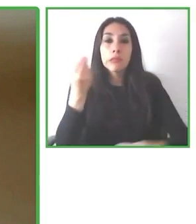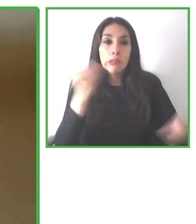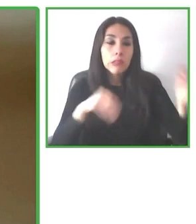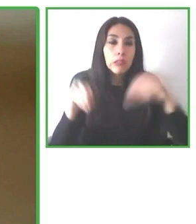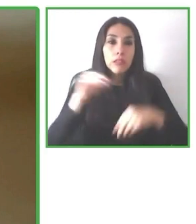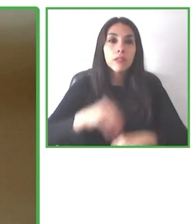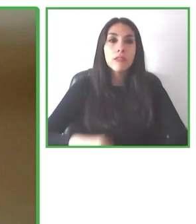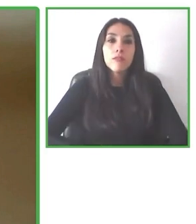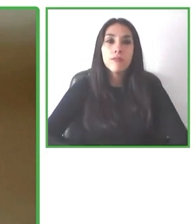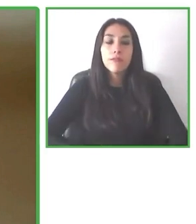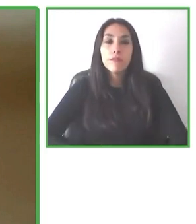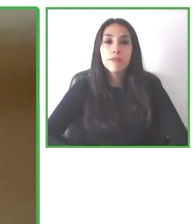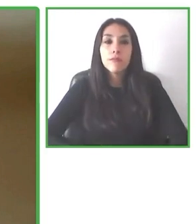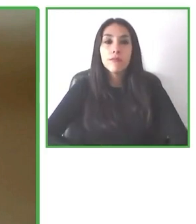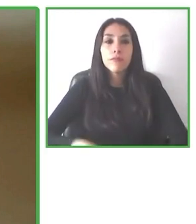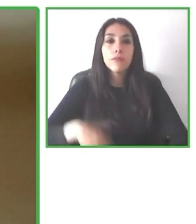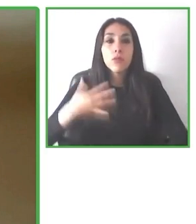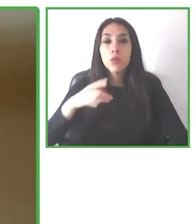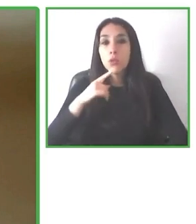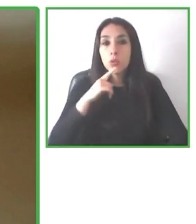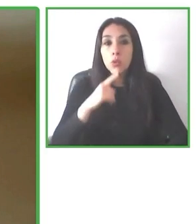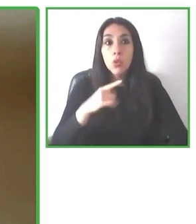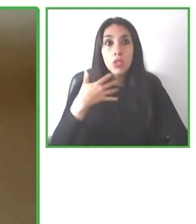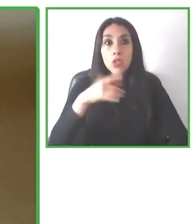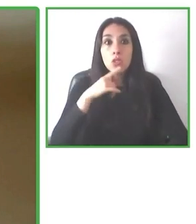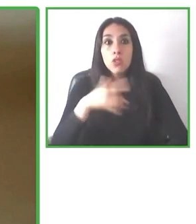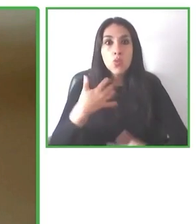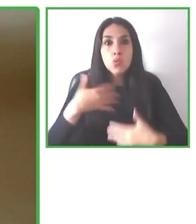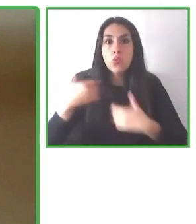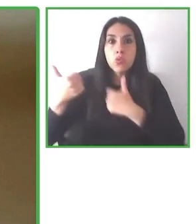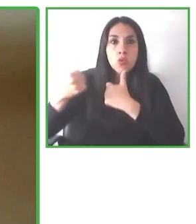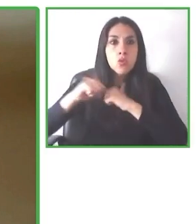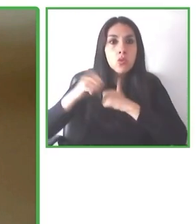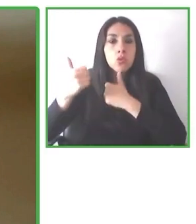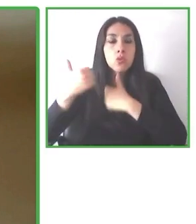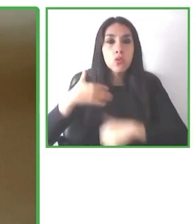del turismo. La información de accesibilidad no está online, es súper difícil encontrarla.